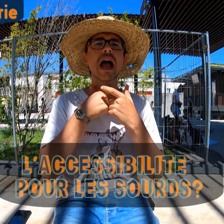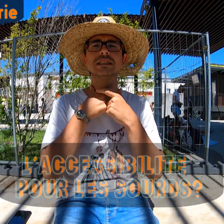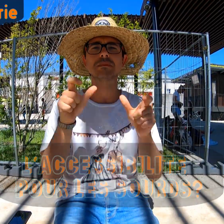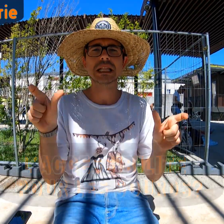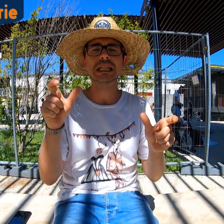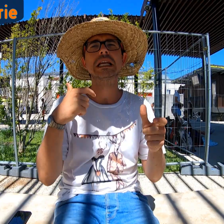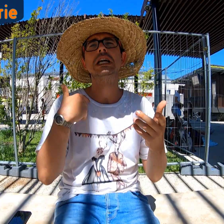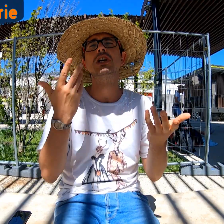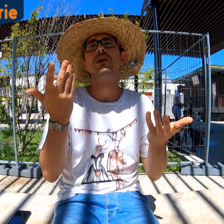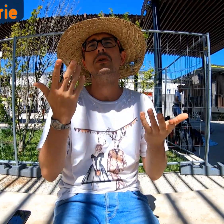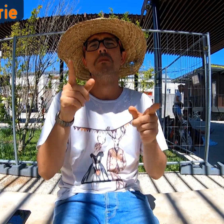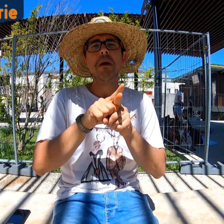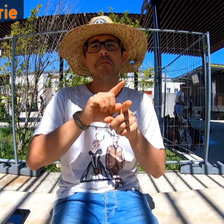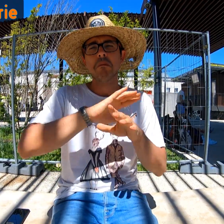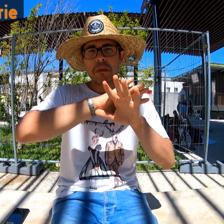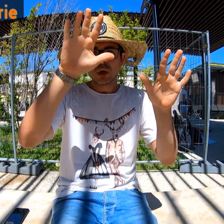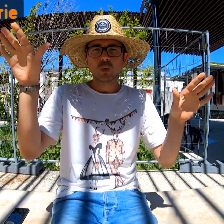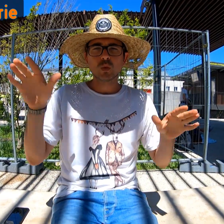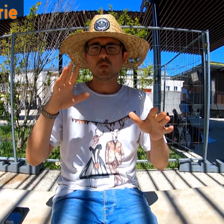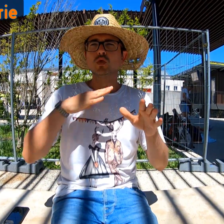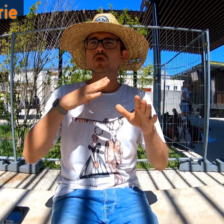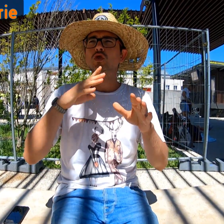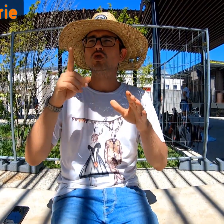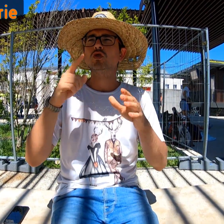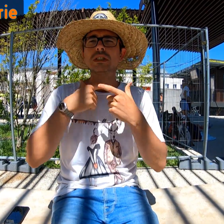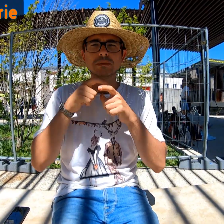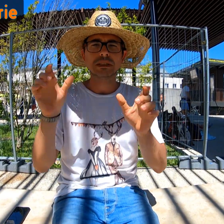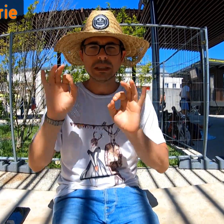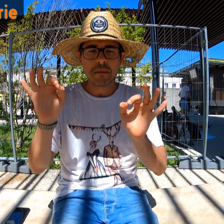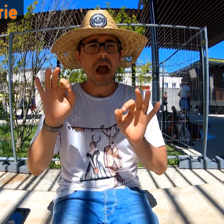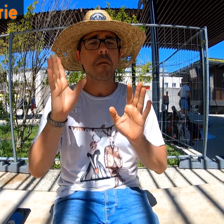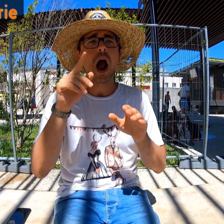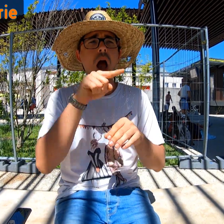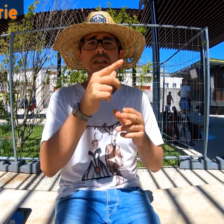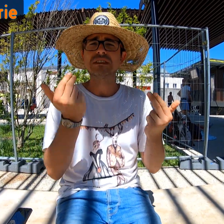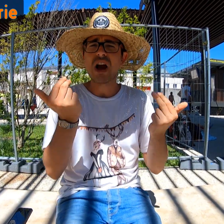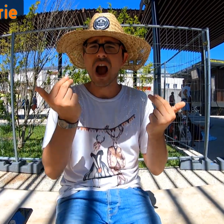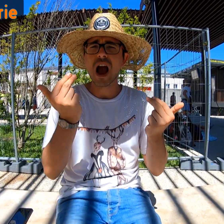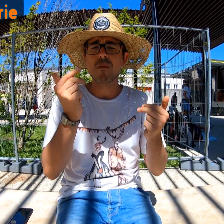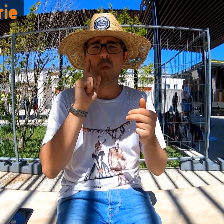Par rapport à l'accessibilité, il n'y en a pas partout. Mais là, ça va.